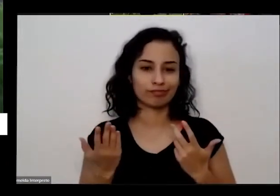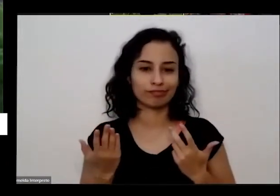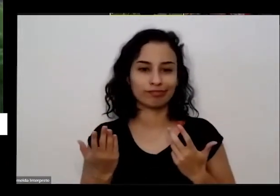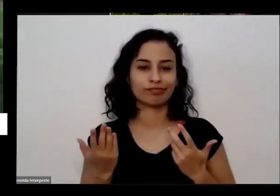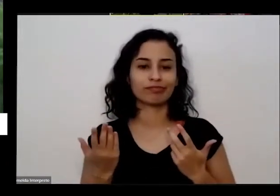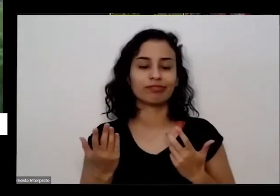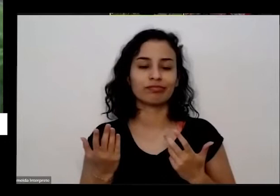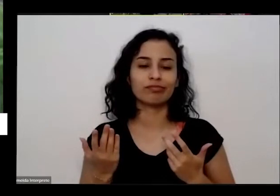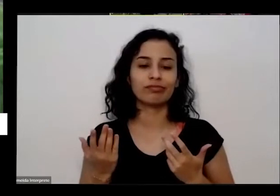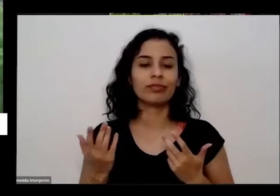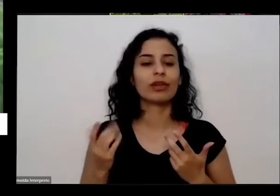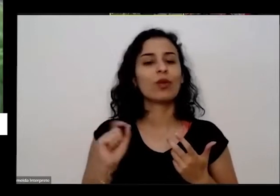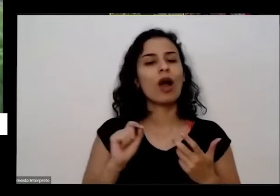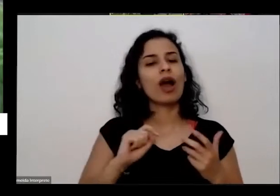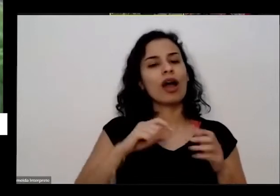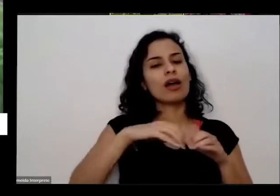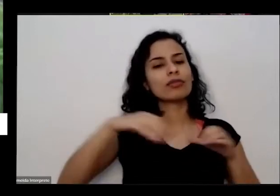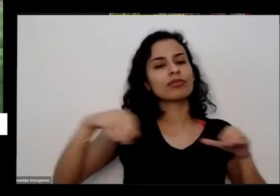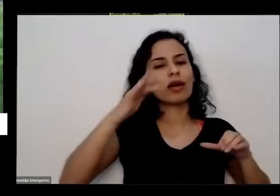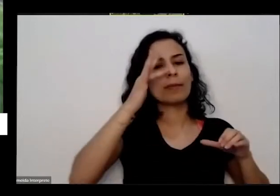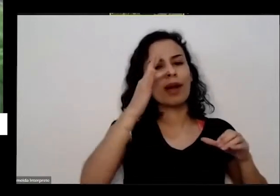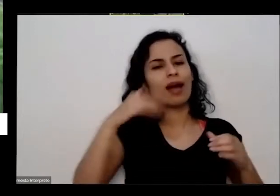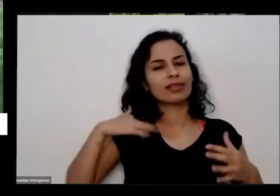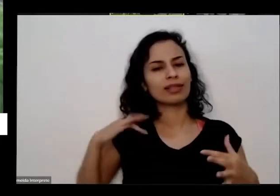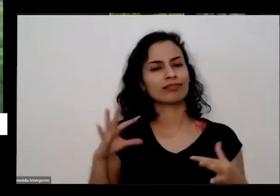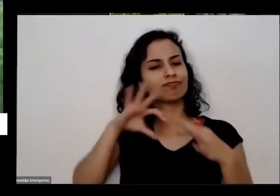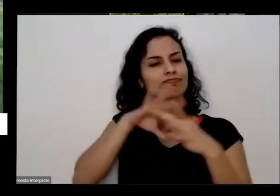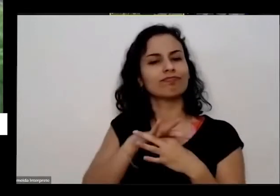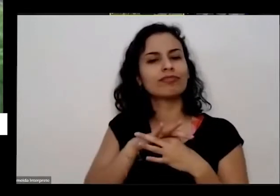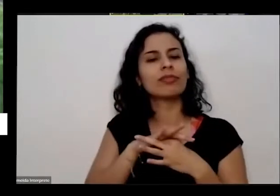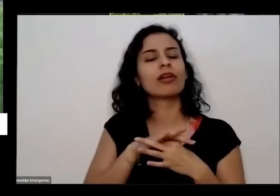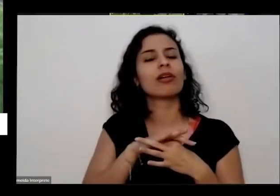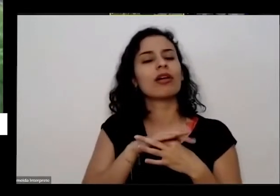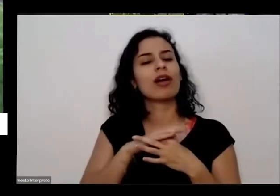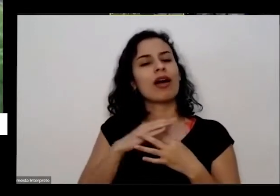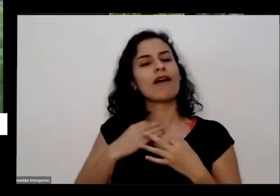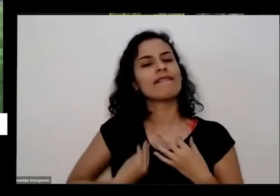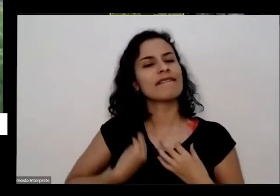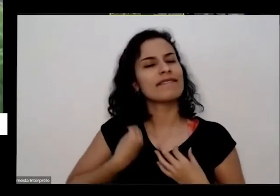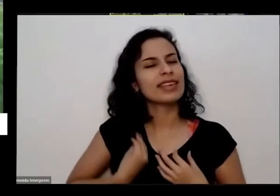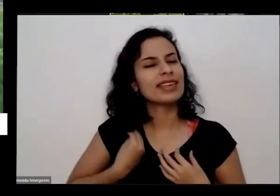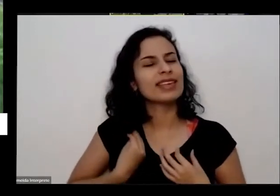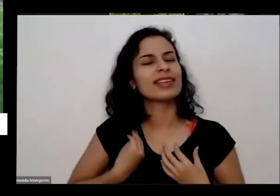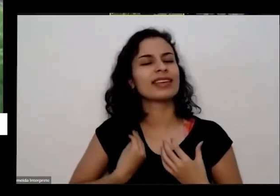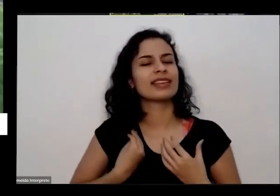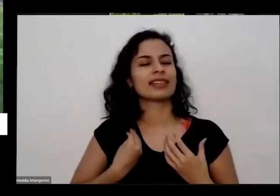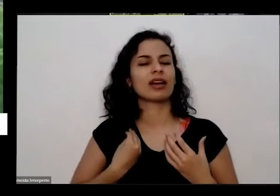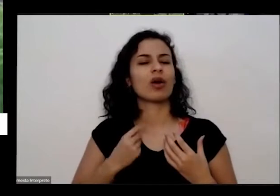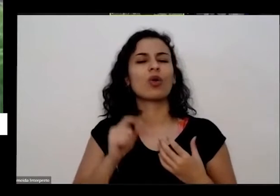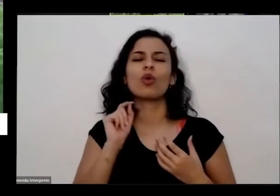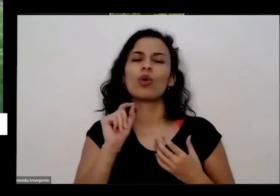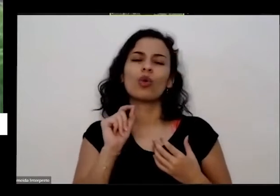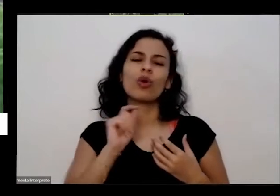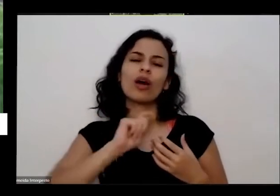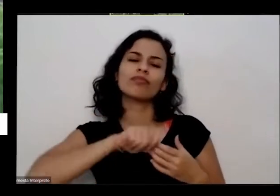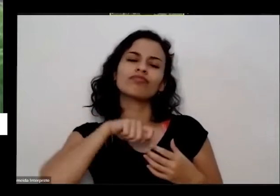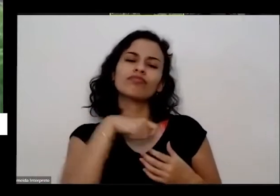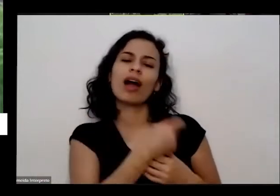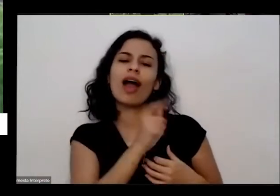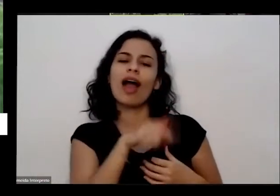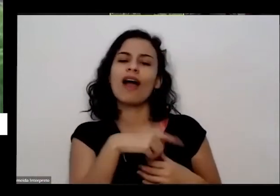com a vida né com a planta uma plantinha aqui representa uma é uma forma de vida com a terra